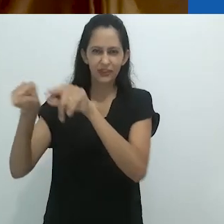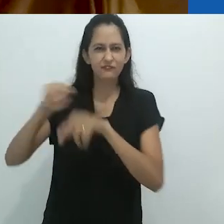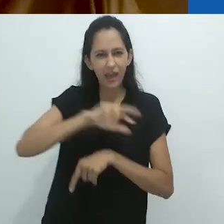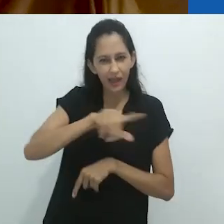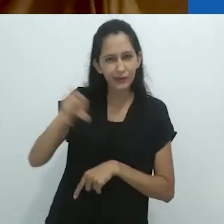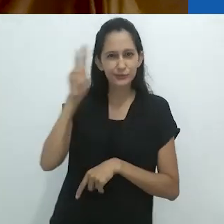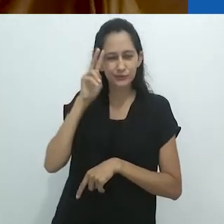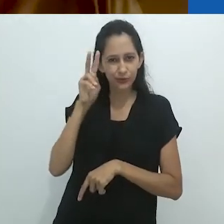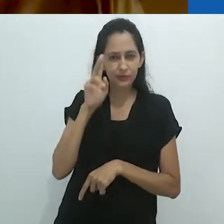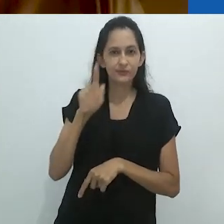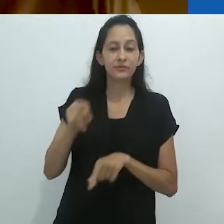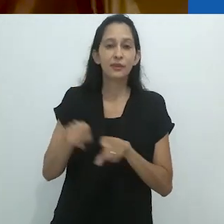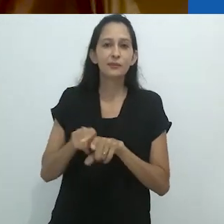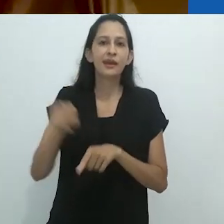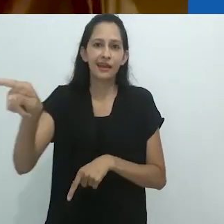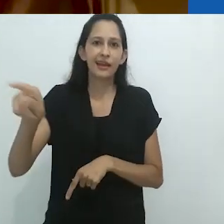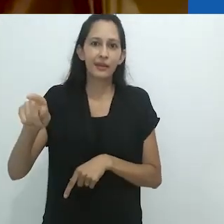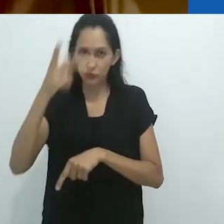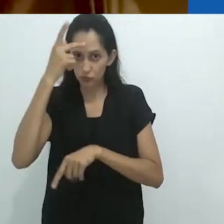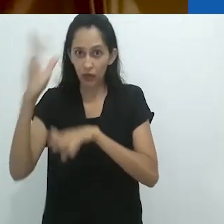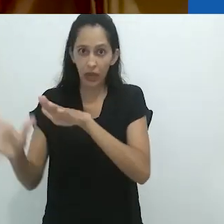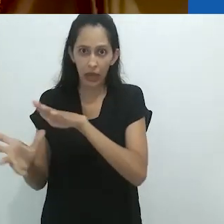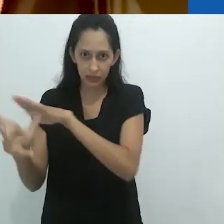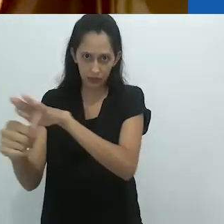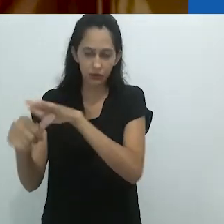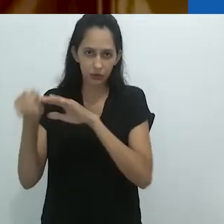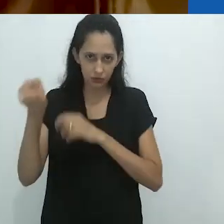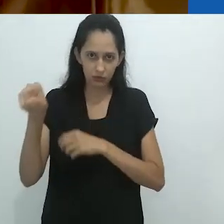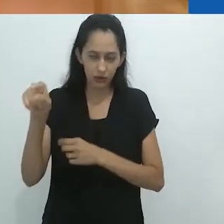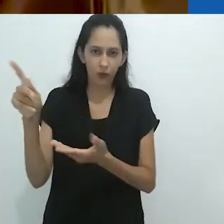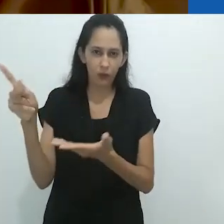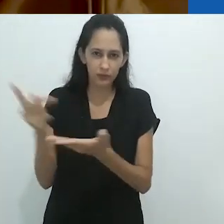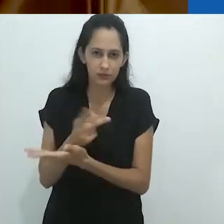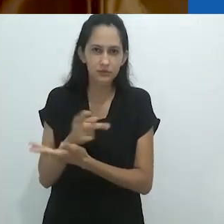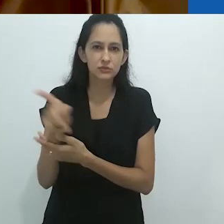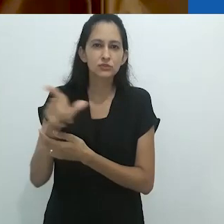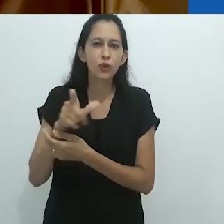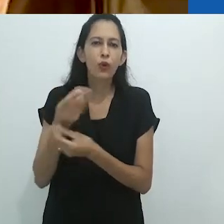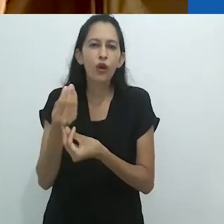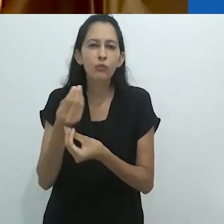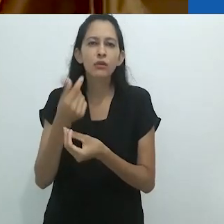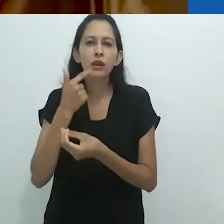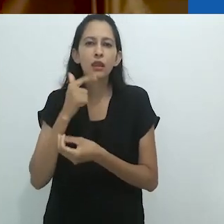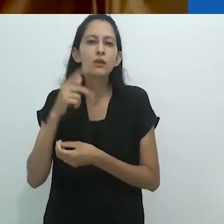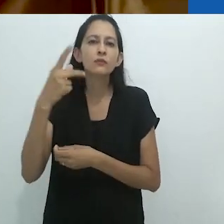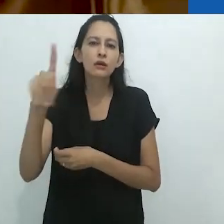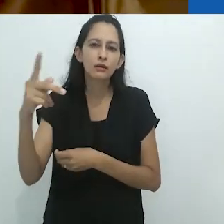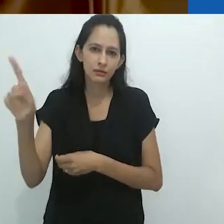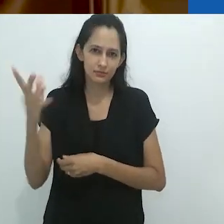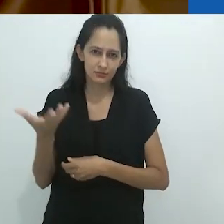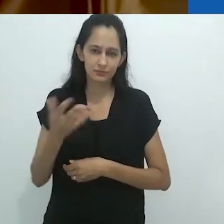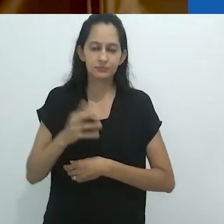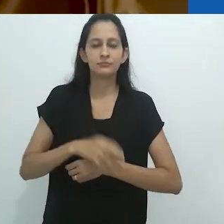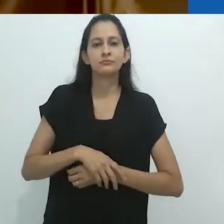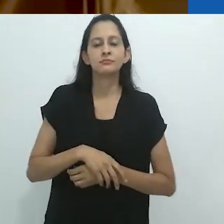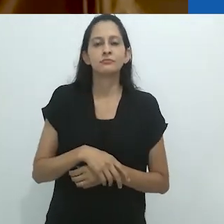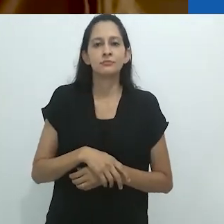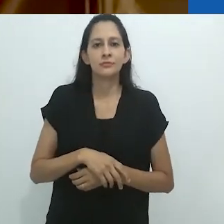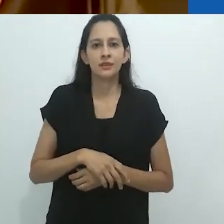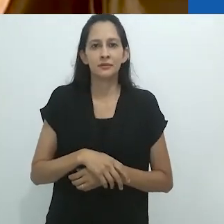E a língua estranha, como eles governavam o campo e tinham sua própria língua.